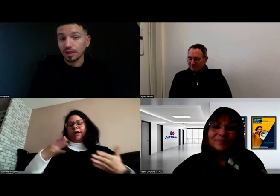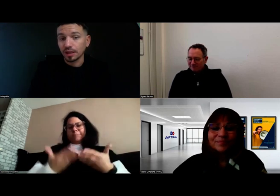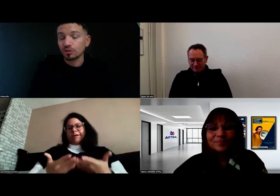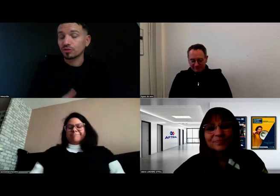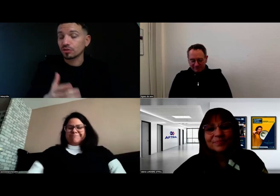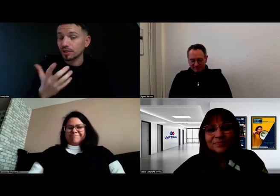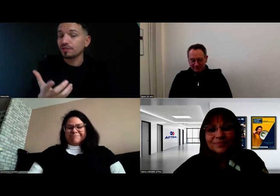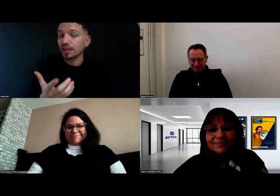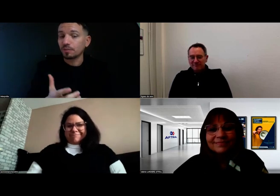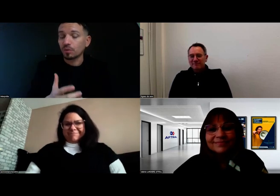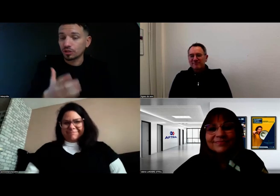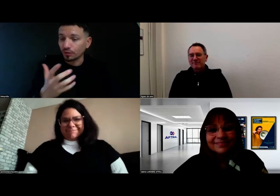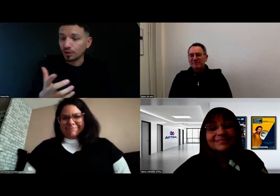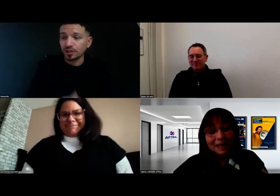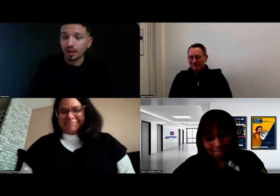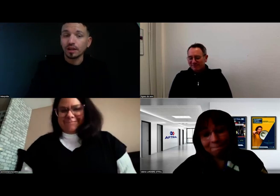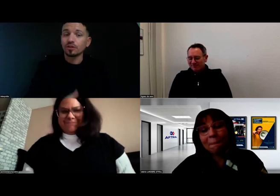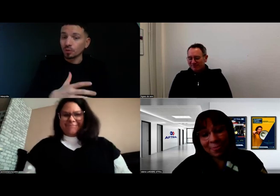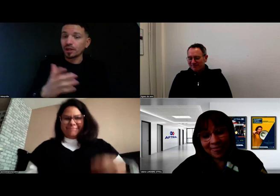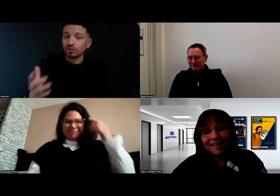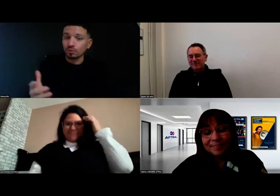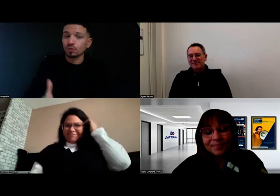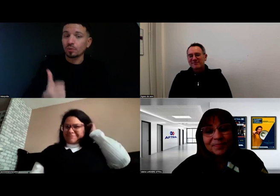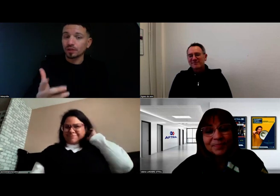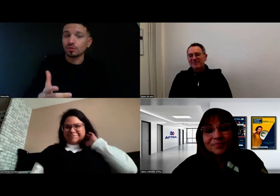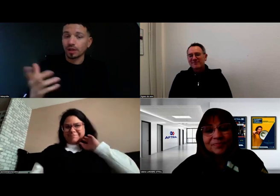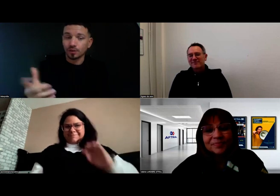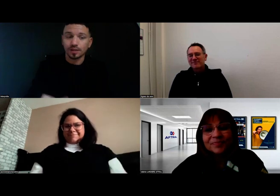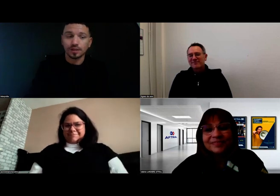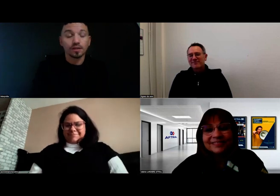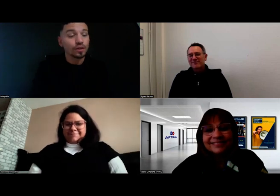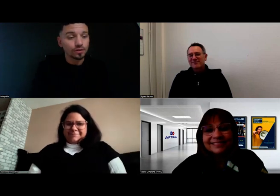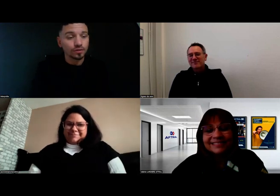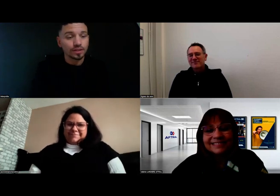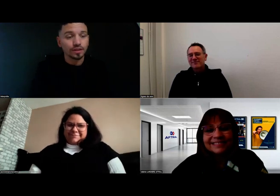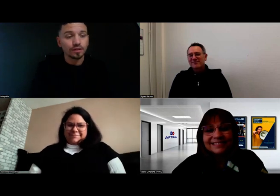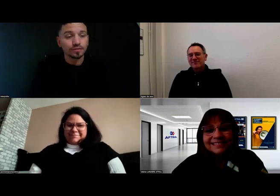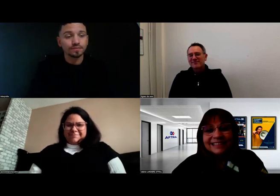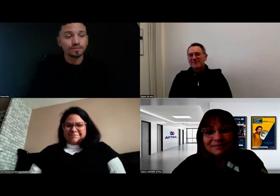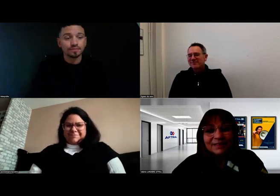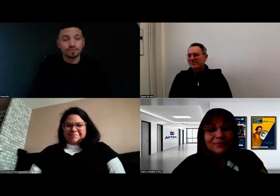C'est une fierté pour moi, j'ai envie de le dire, de montrer à tout le monde qu'on peut être sourd et réussir ce titre.